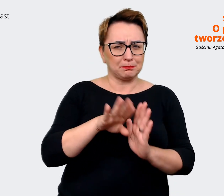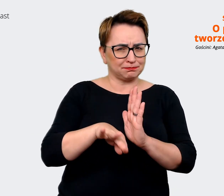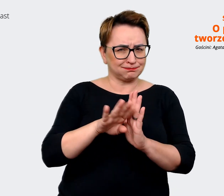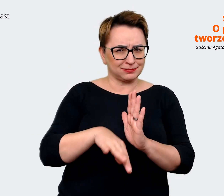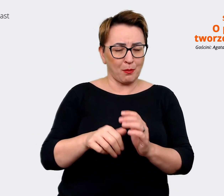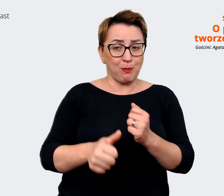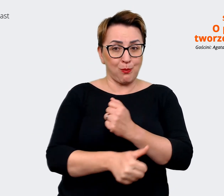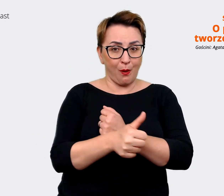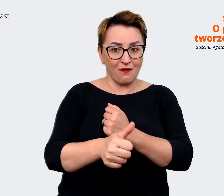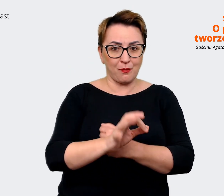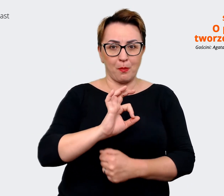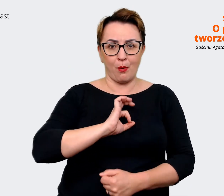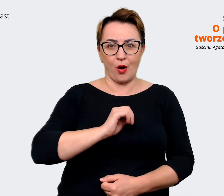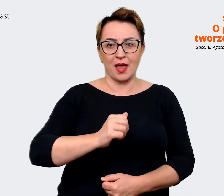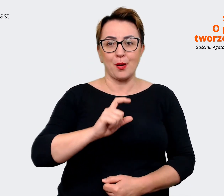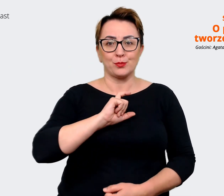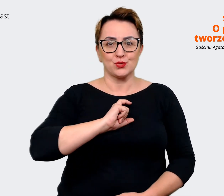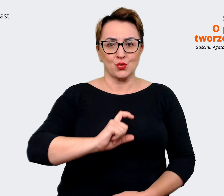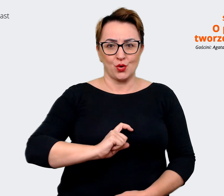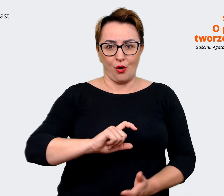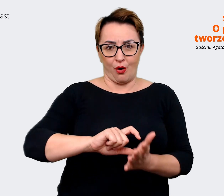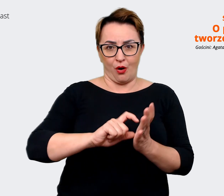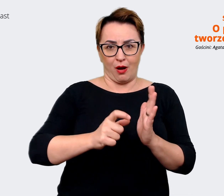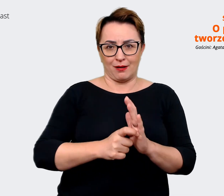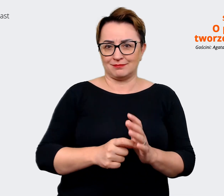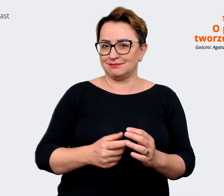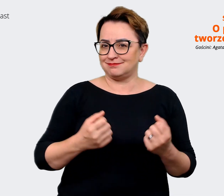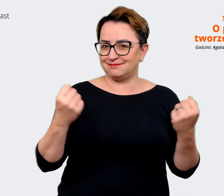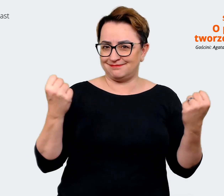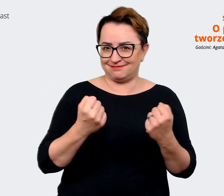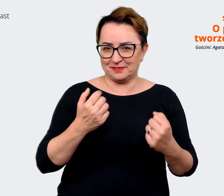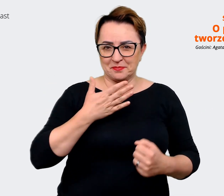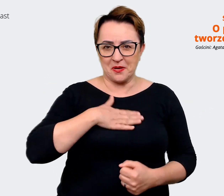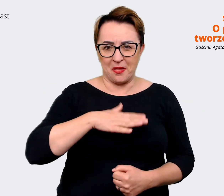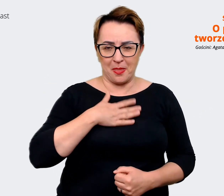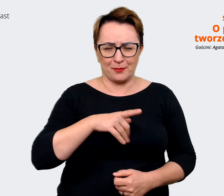może to jest taki basic basic'ów, ale naprawdę lubię tu przychodzić do pracy też. No i mam